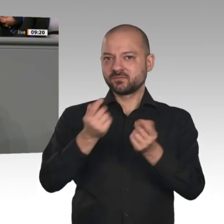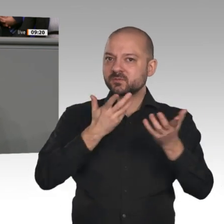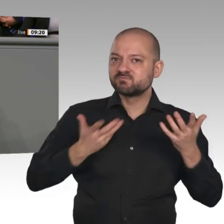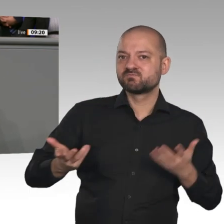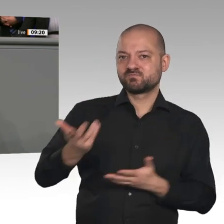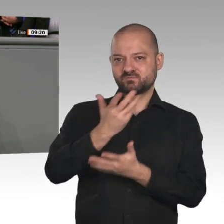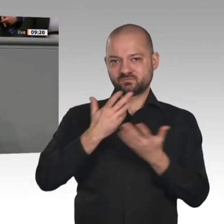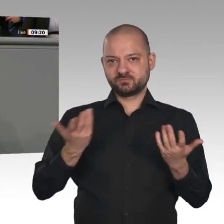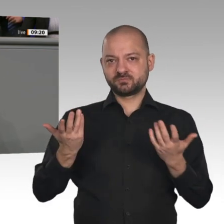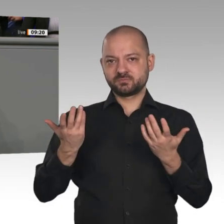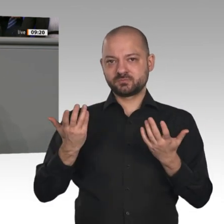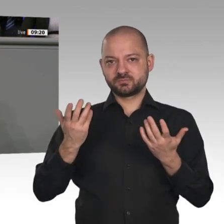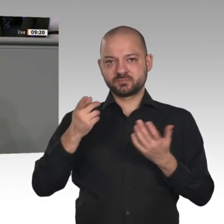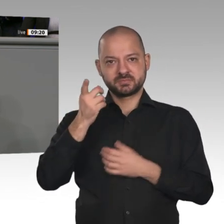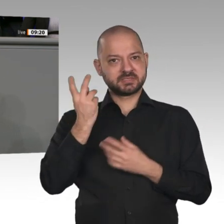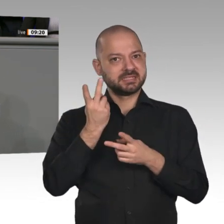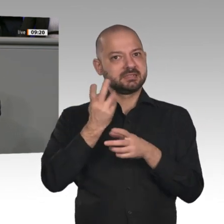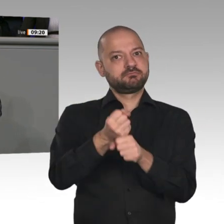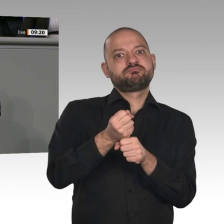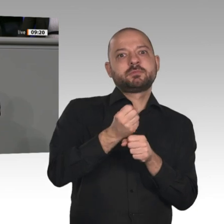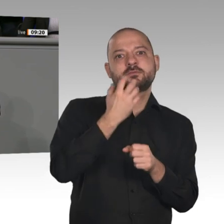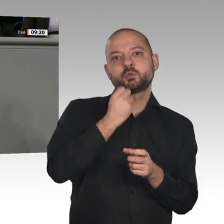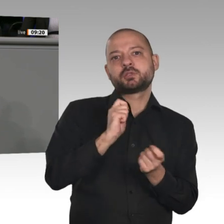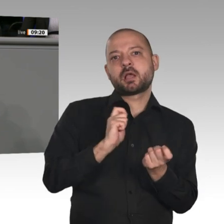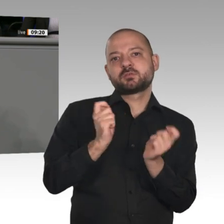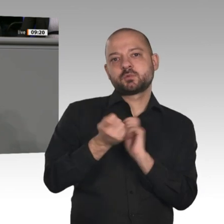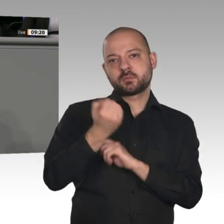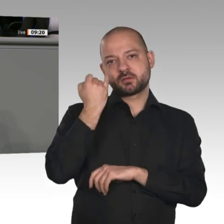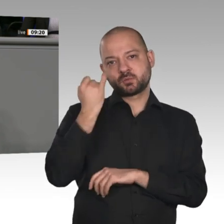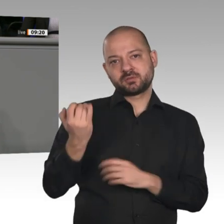umkrempeln wollen und gar nicht zu wissen scheinen, was sie dort eigentlich tun. Ist